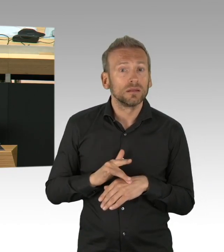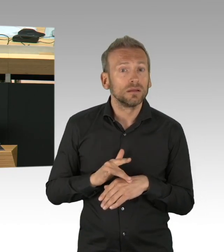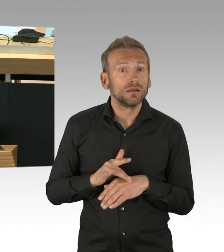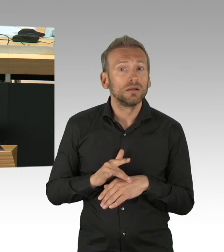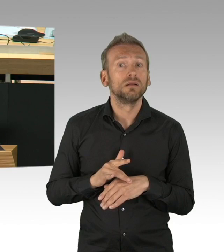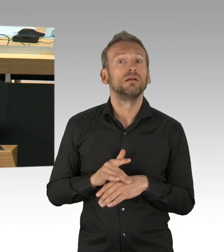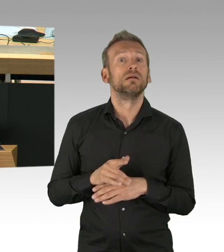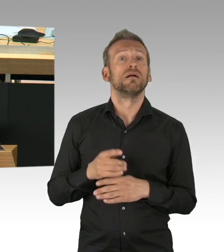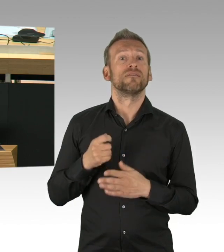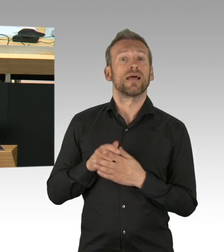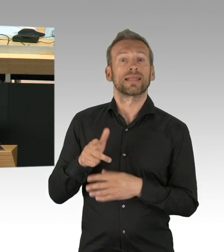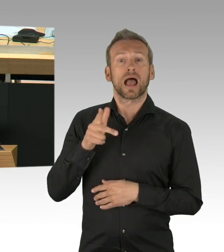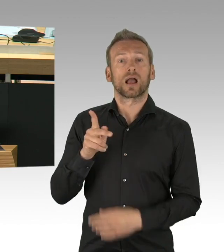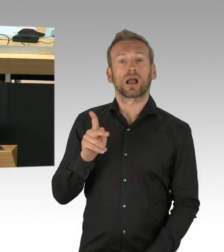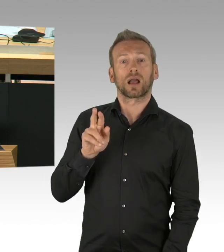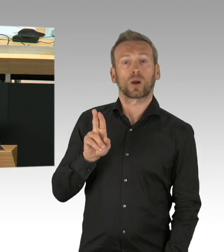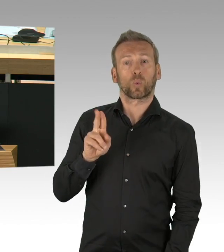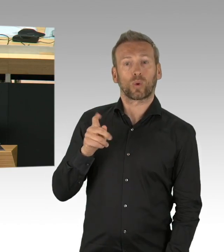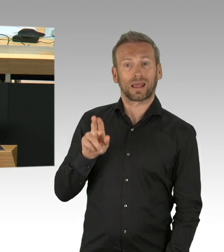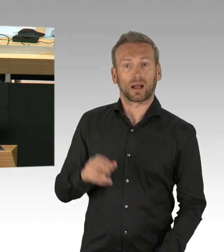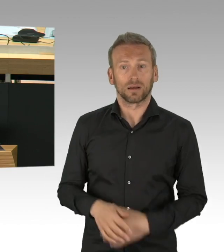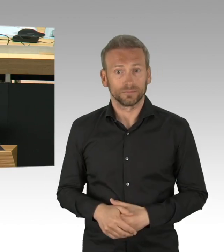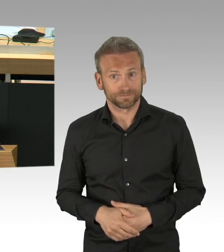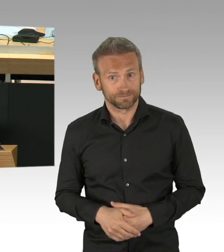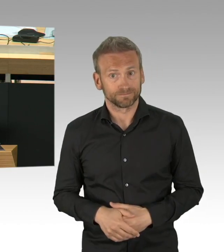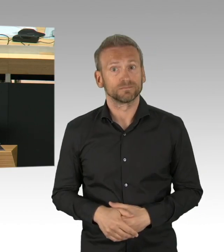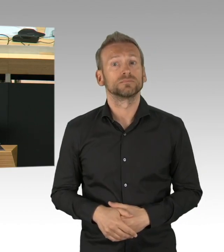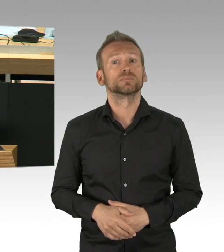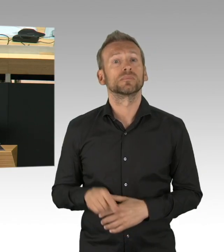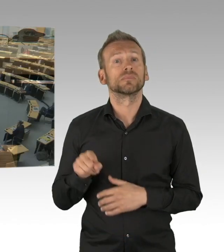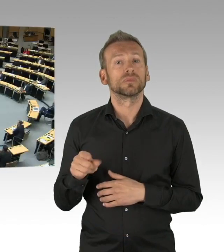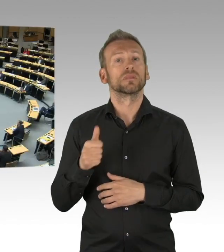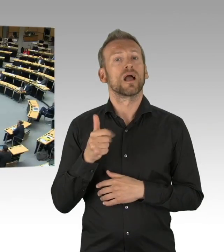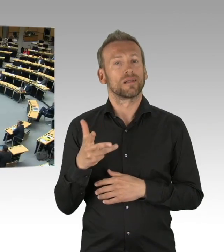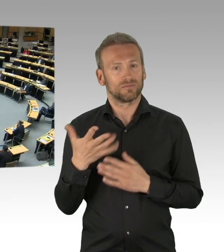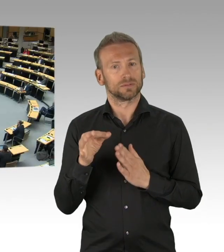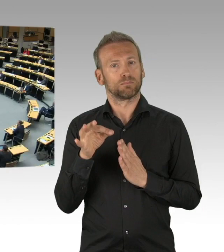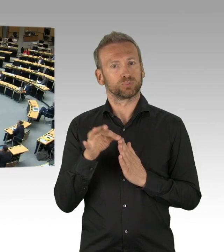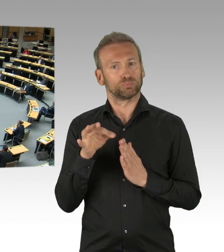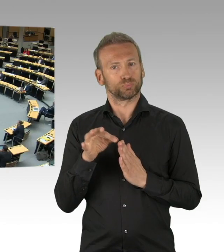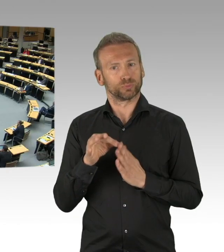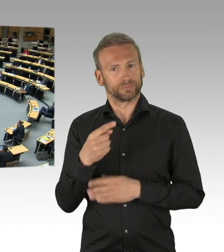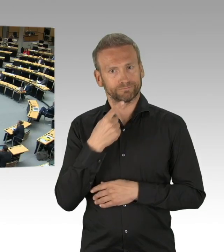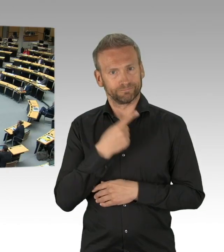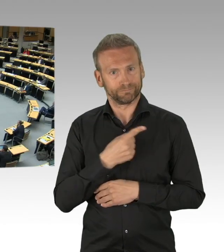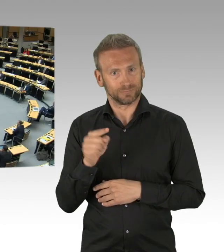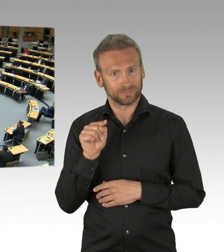möglicherweise unterbrochen werden können, dass sie nicht mehr, was zum zusätzlichen Schutz beiträgt. Sie haben die Maskenantrag abgelehnt,